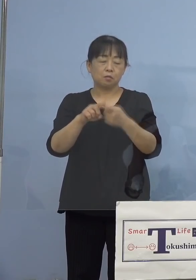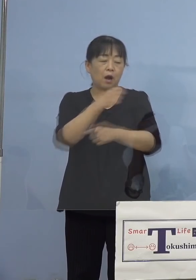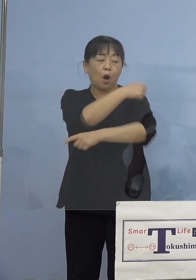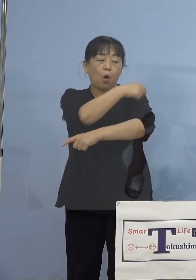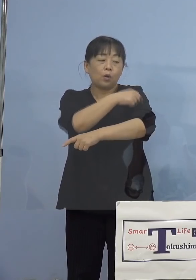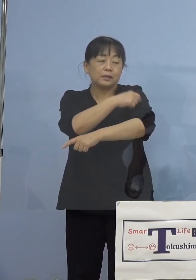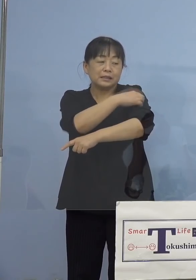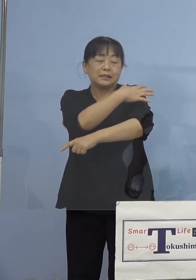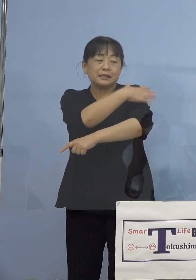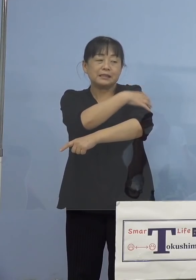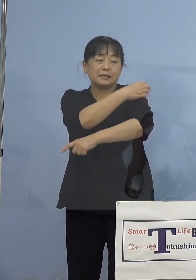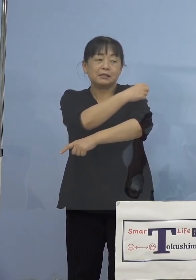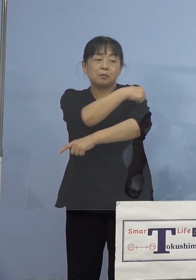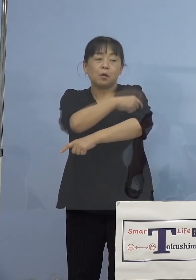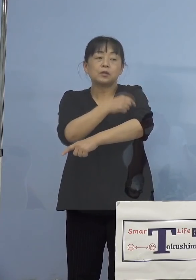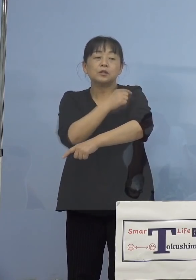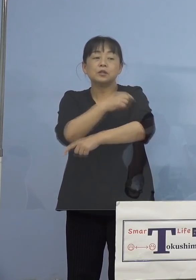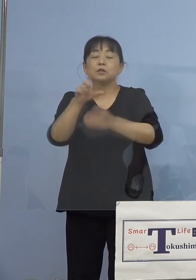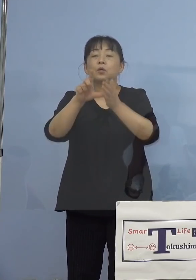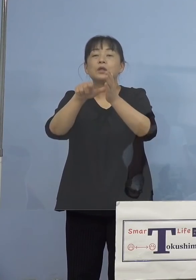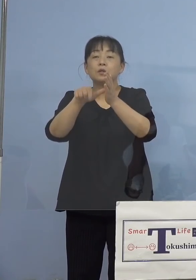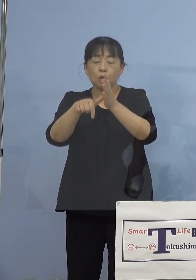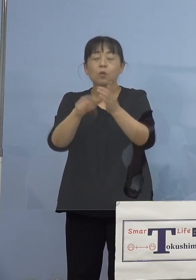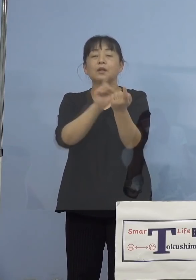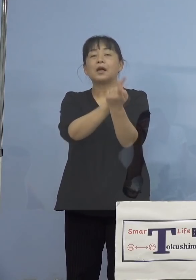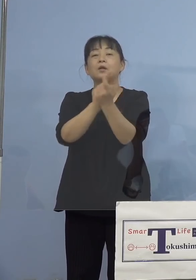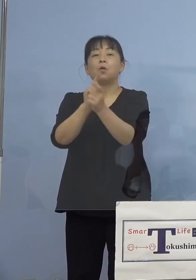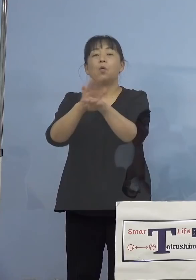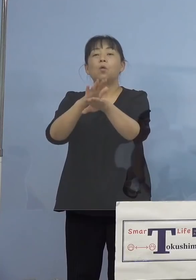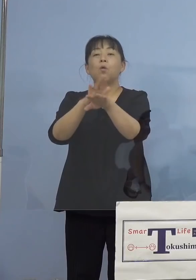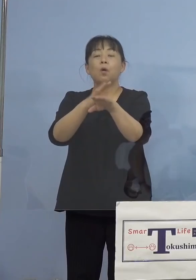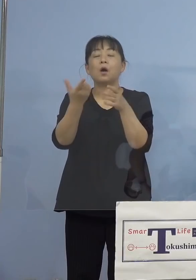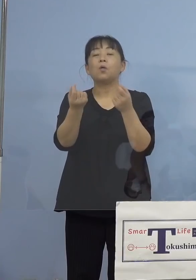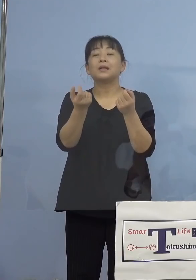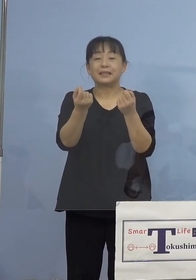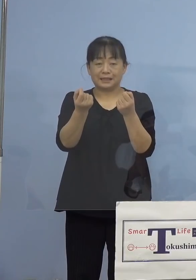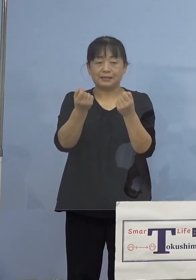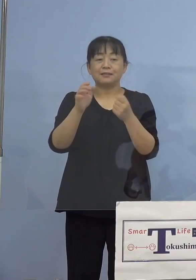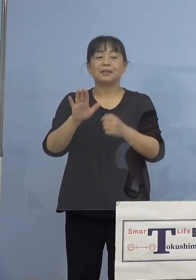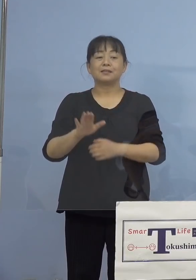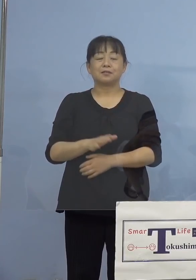対応がよく似ているというものと なります、これが典型的な